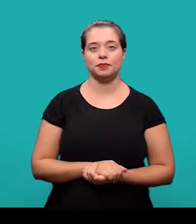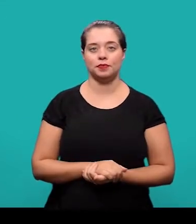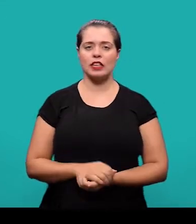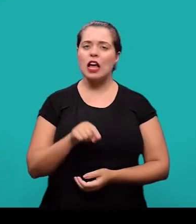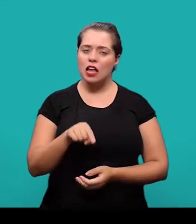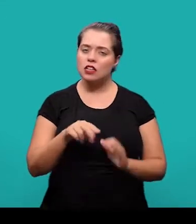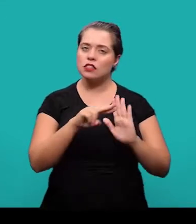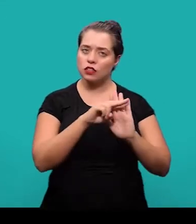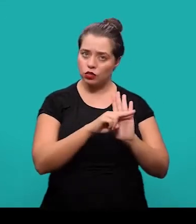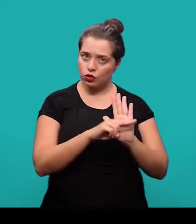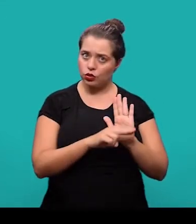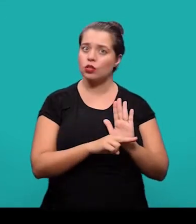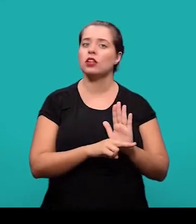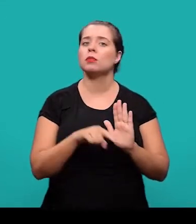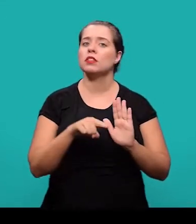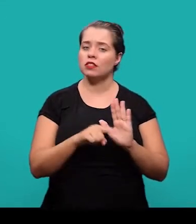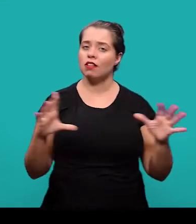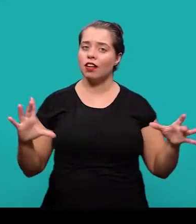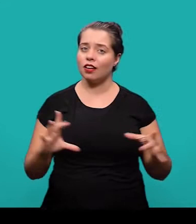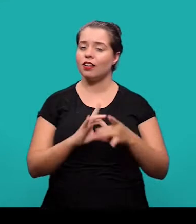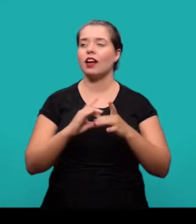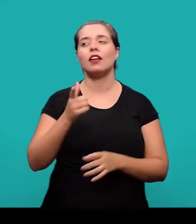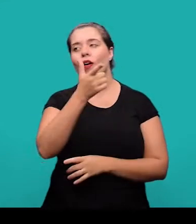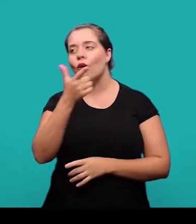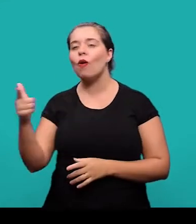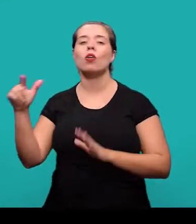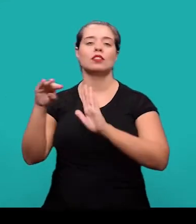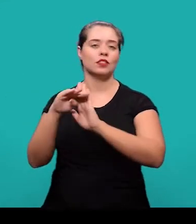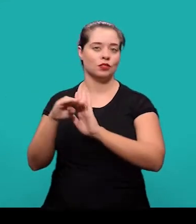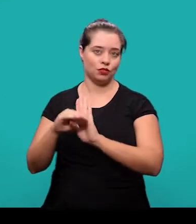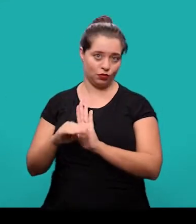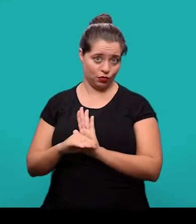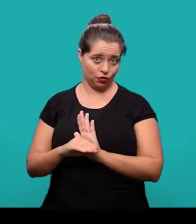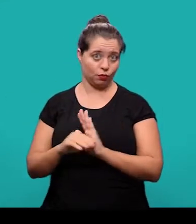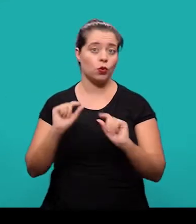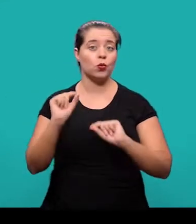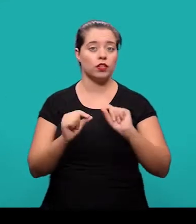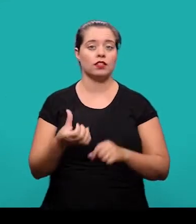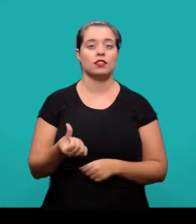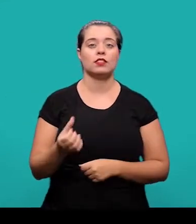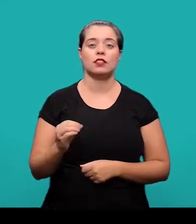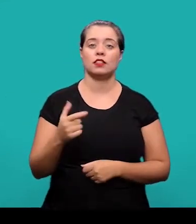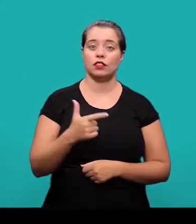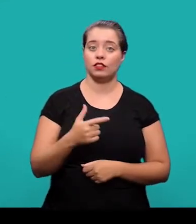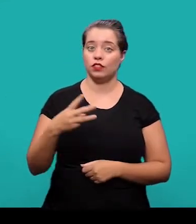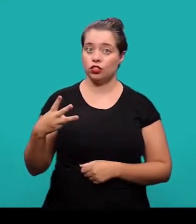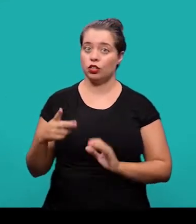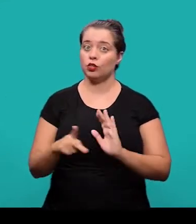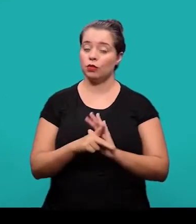Essa norma, ela esta relacionada e é complementada por outras normas, tais como: a 6023, que trata de referências;